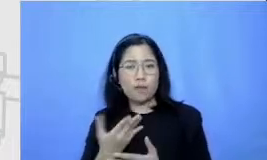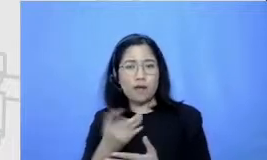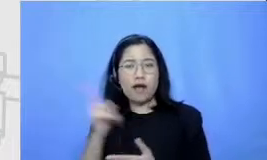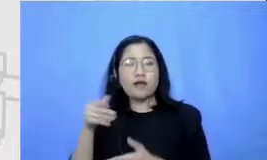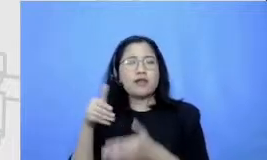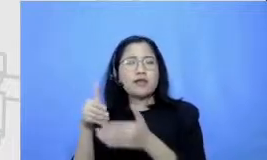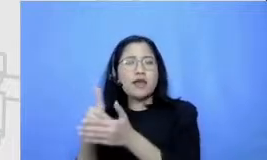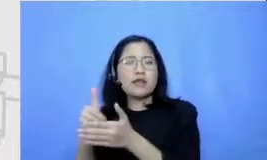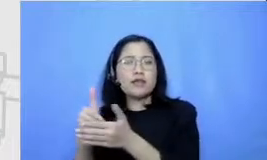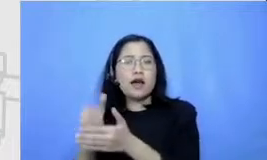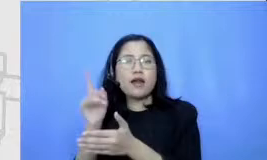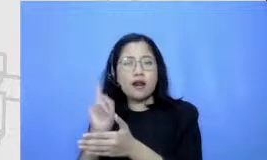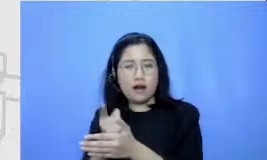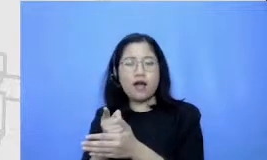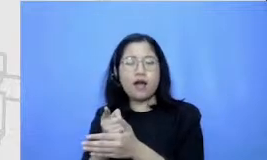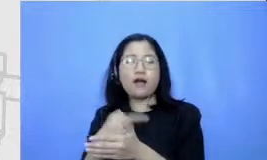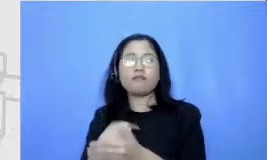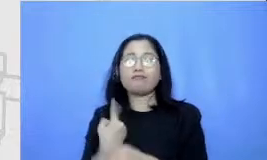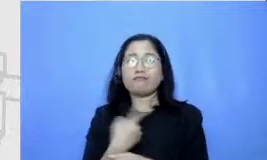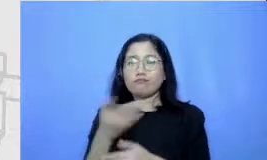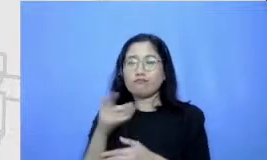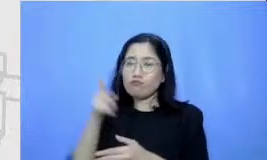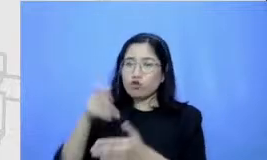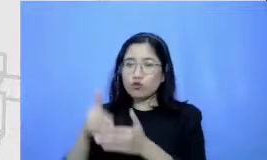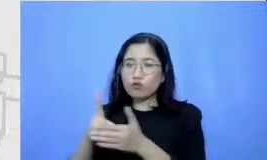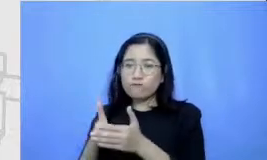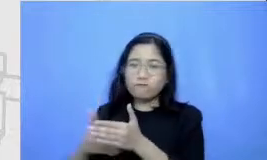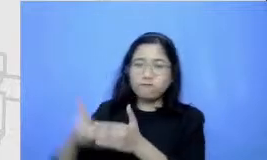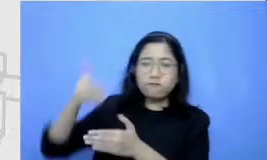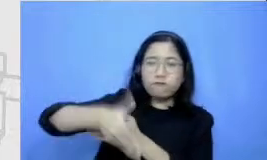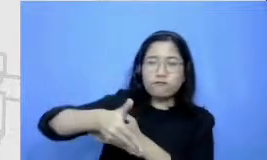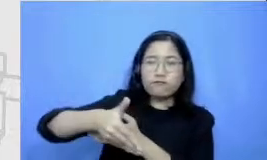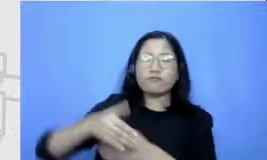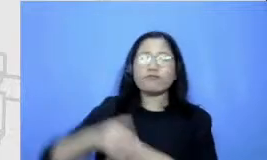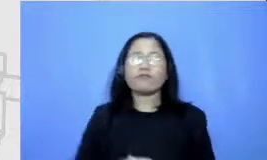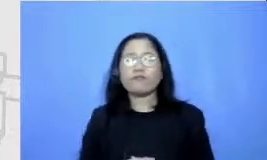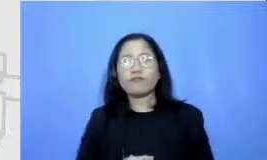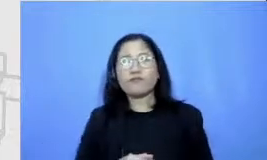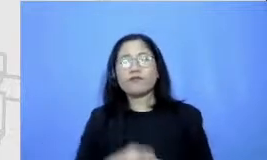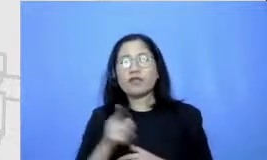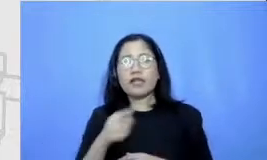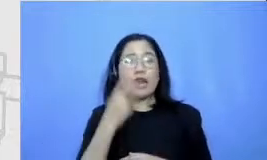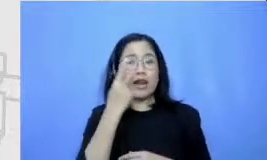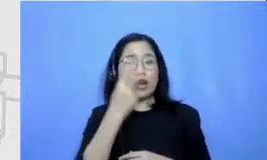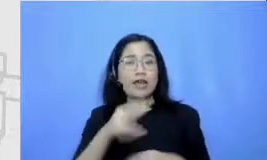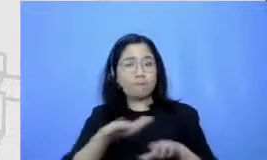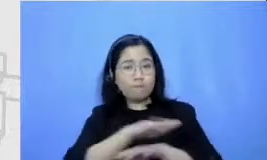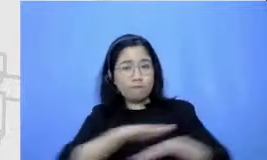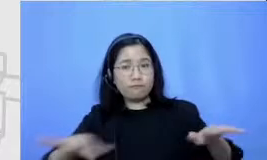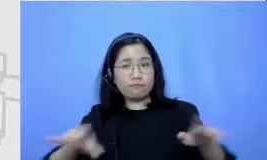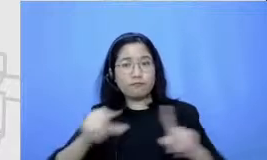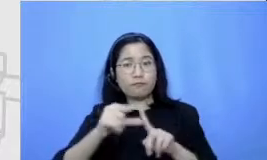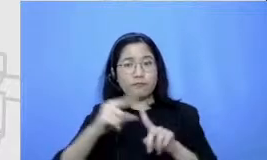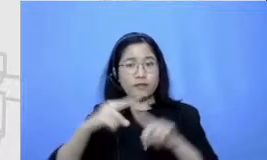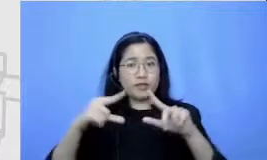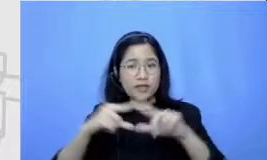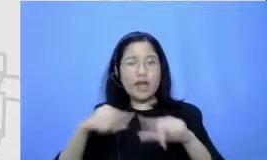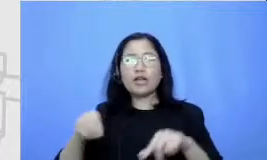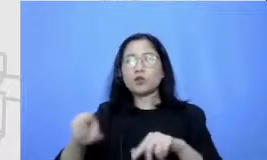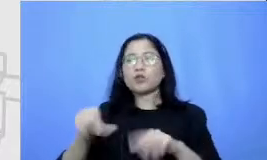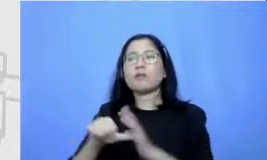yang perlu kita lewati melihat peta itu akan membantu kita untuk bisa mengantisipasi Kapan